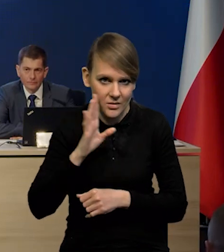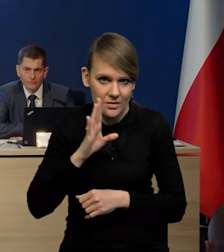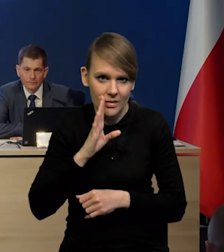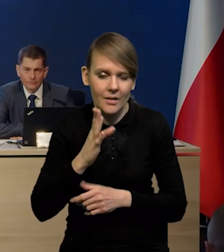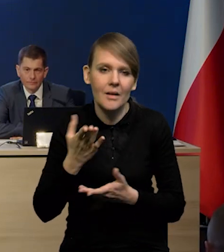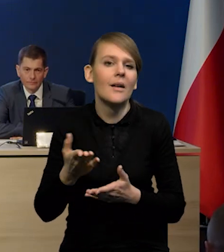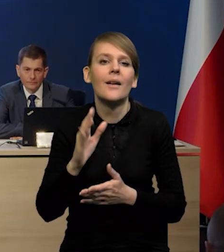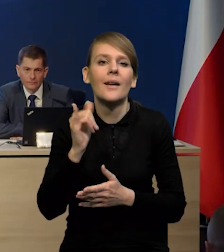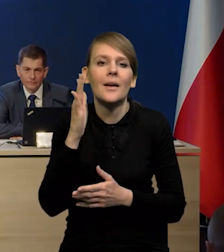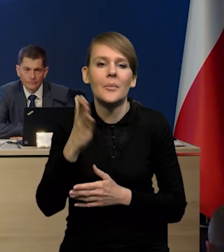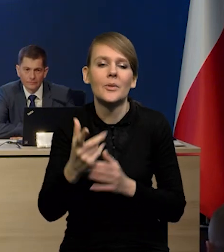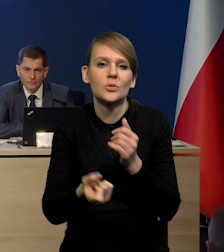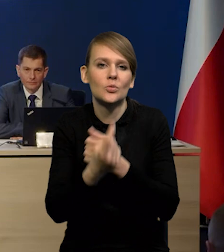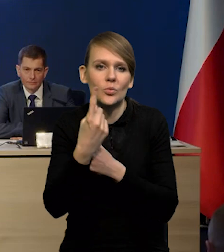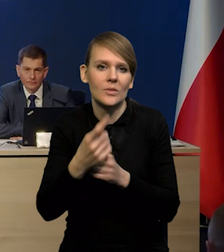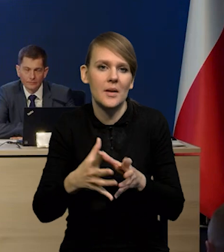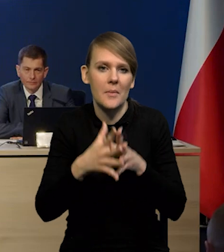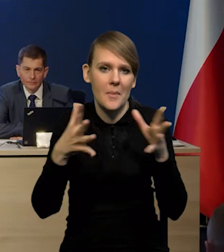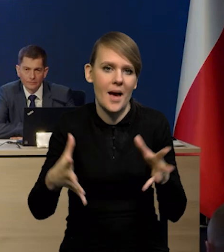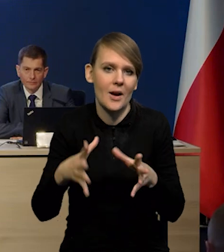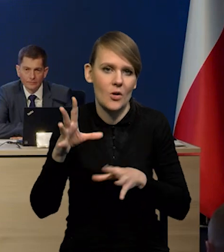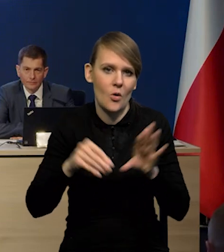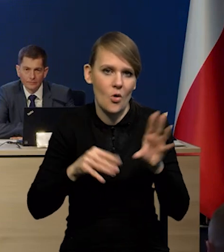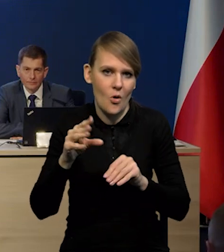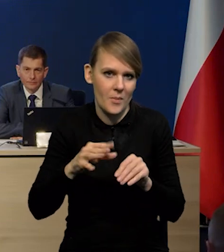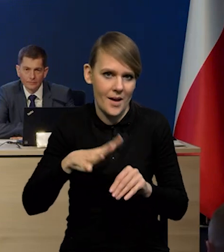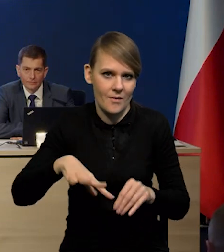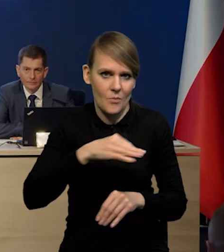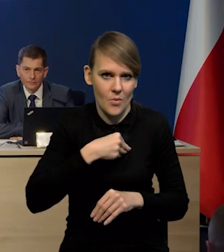Jakie to może mieć konsekwencje makroekonomiczne dla Polski?